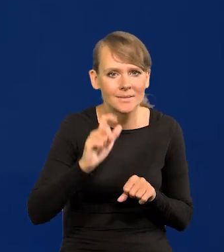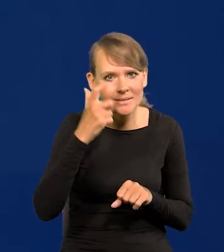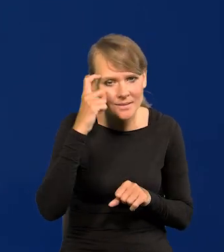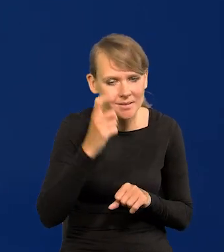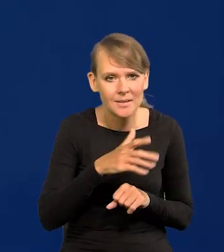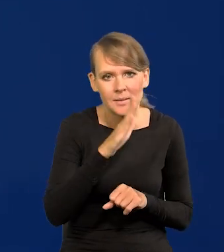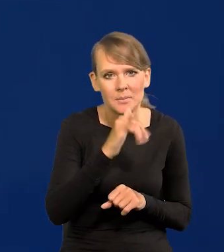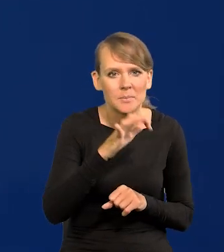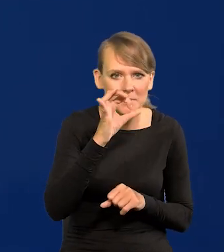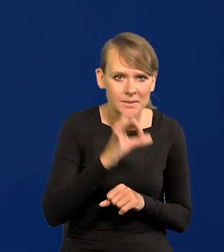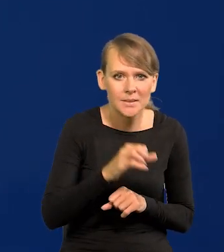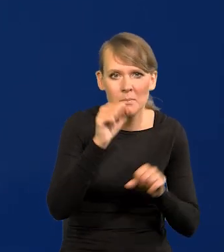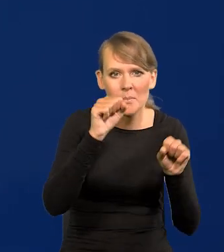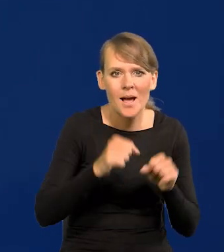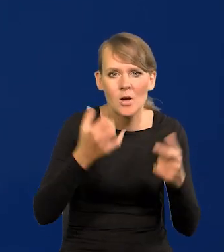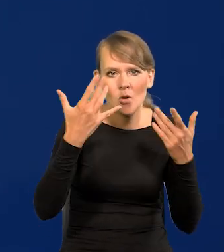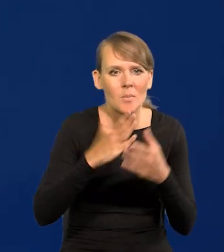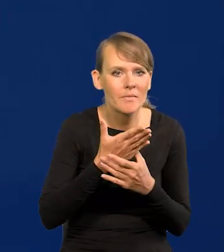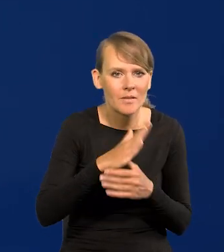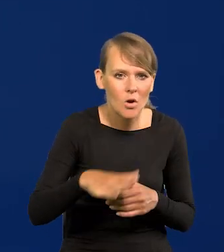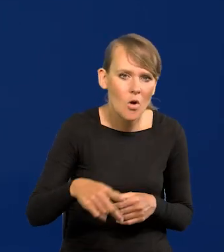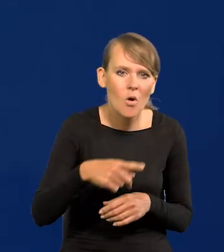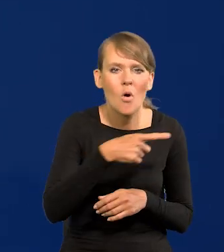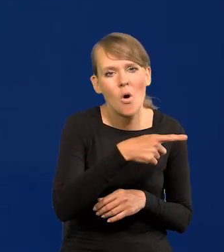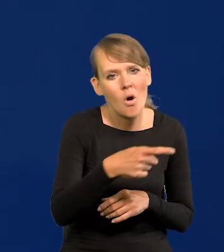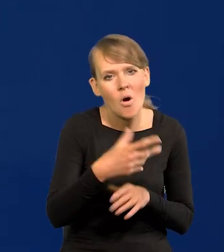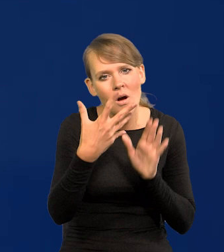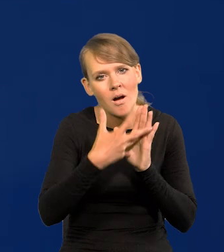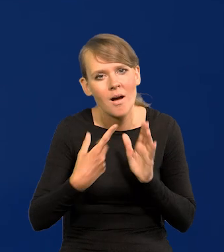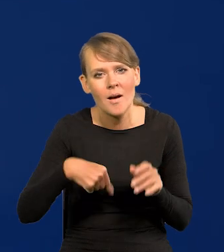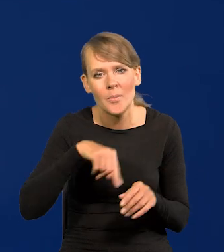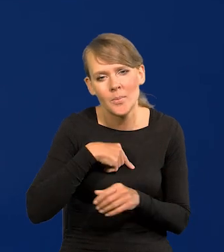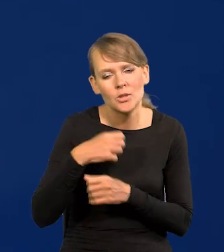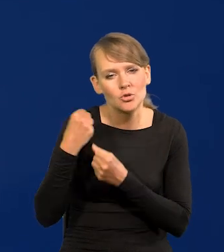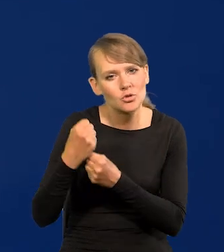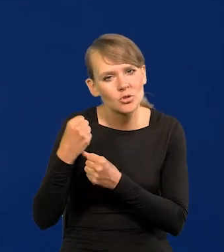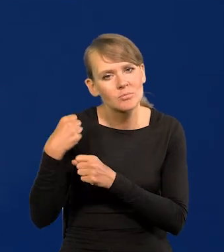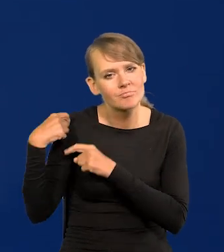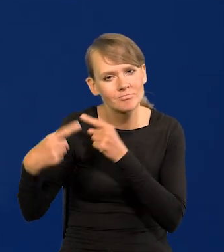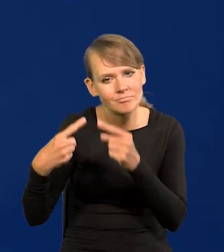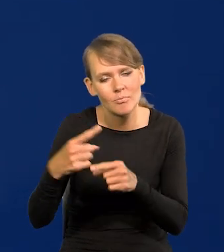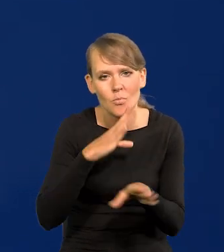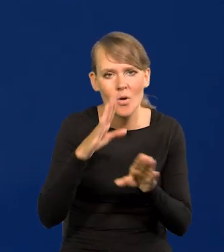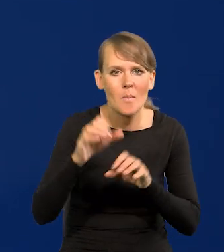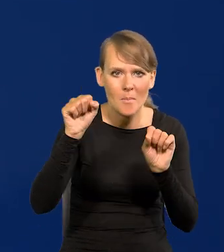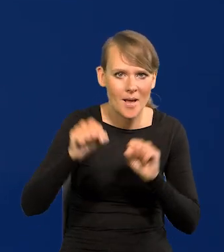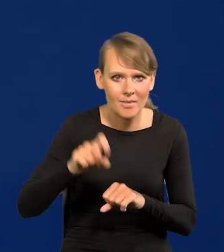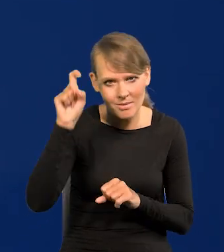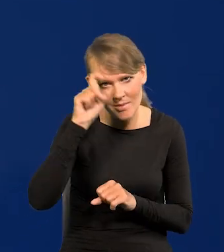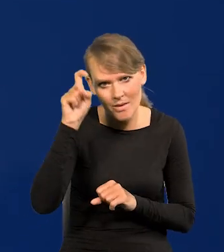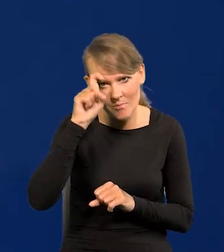w BIS-ie Banku Rozliczeń Międzynarodowych banku konserwatywnego, podobnie jak bank niemiecki, jak Bundesbank,